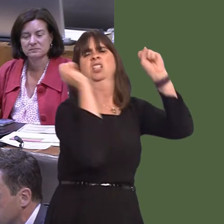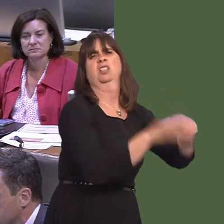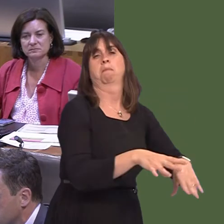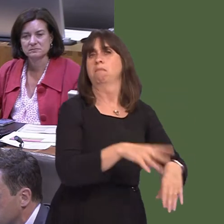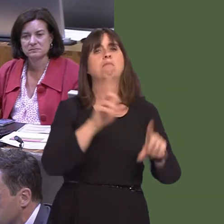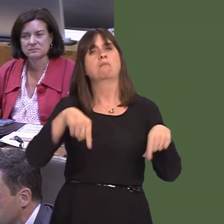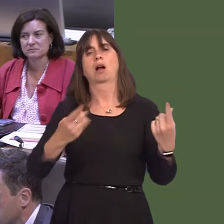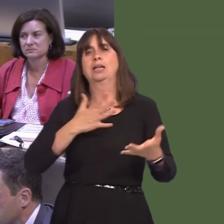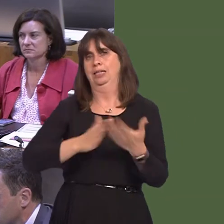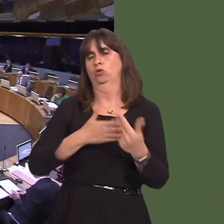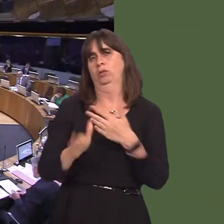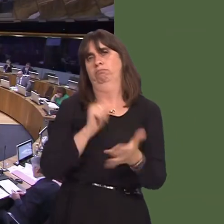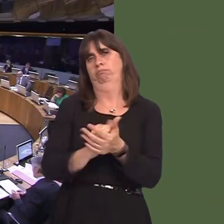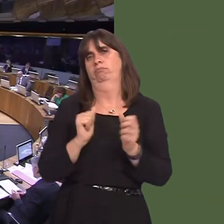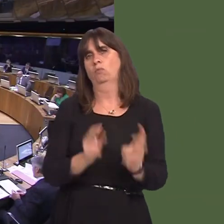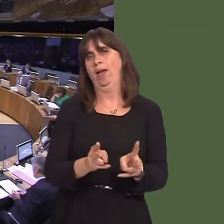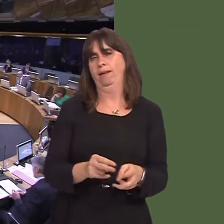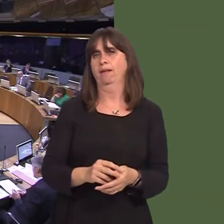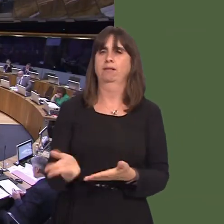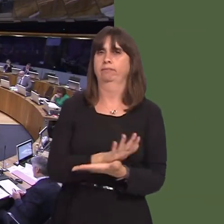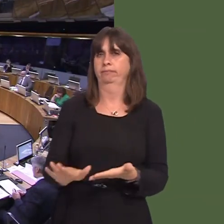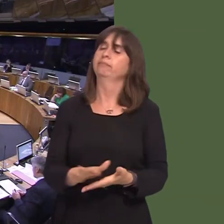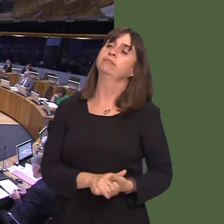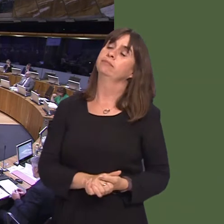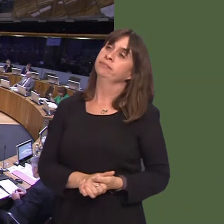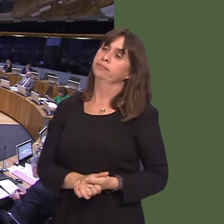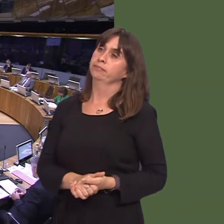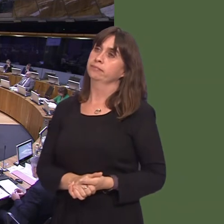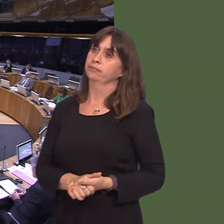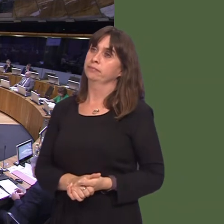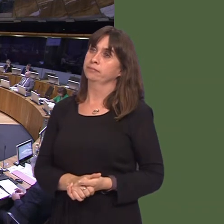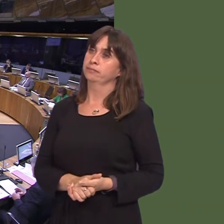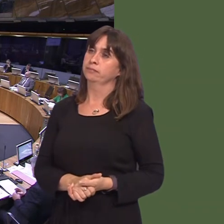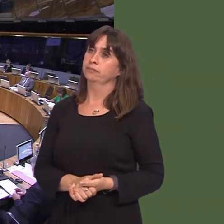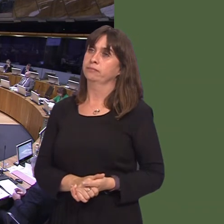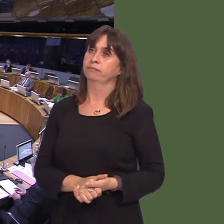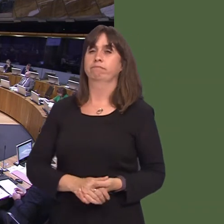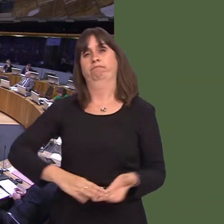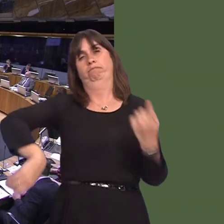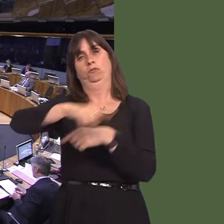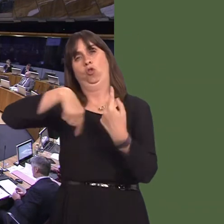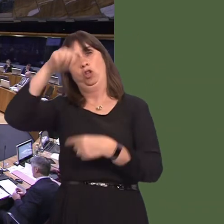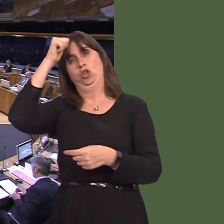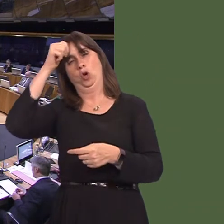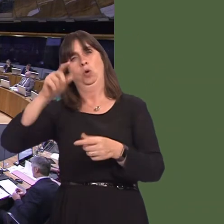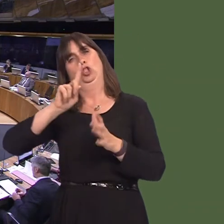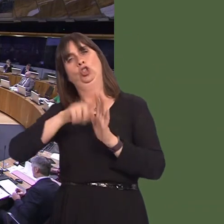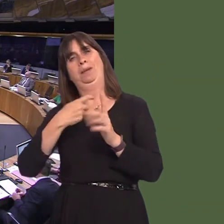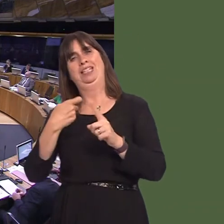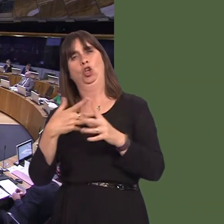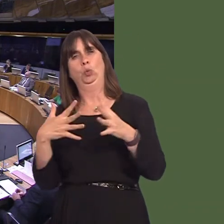David J Rowlands AM: It's a well recognised fact that Japanese knotweed is one of the